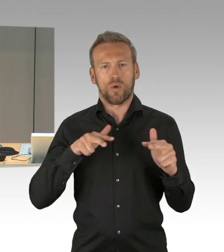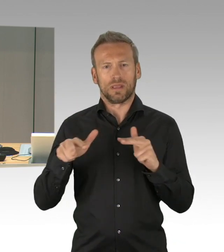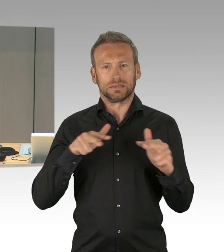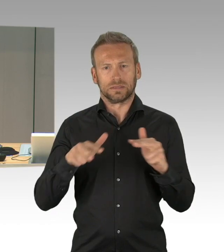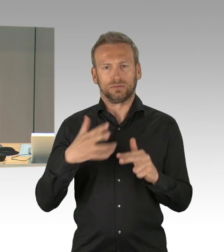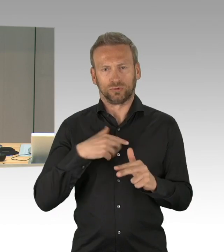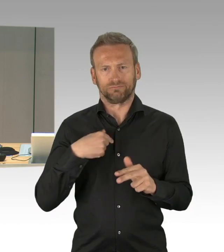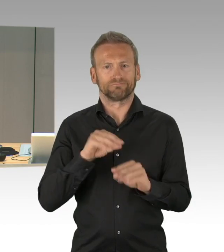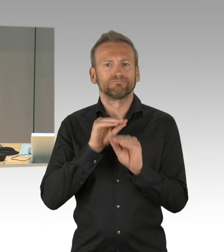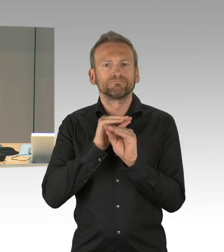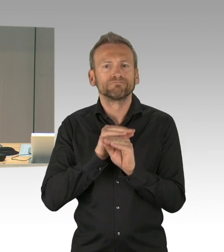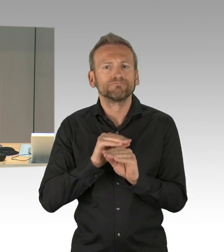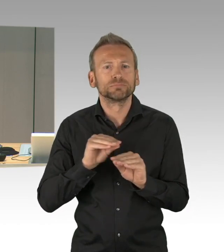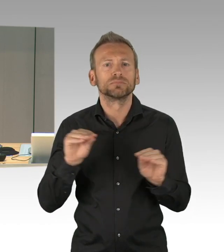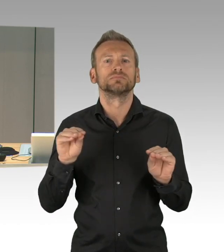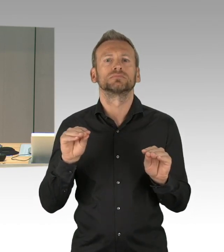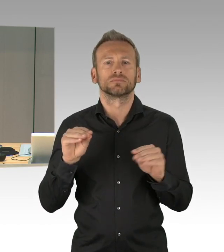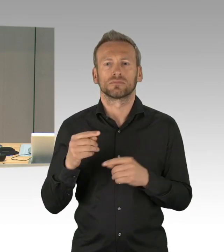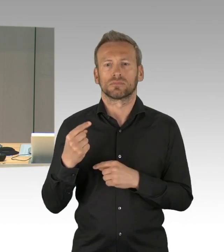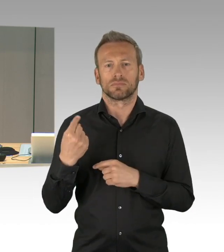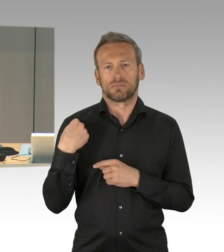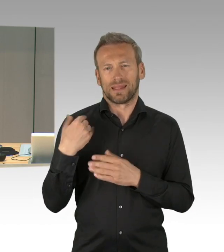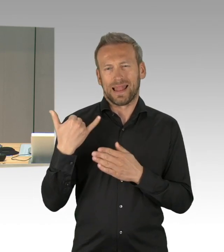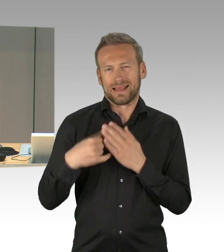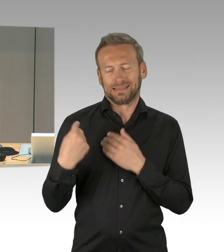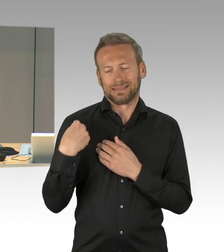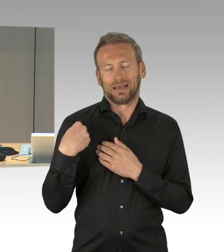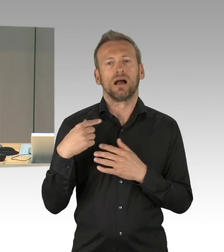nach der aktuellen Stunde und der Fragestunde erfolgt die Beratung der Prioritäten,